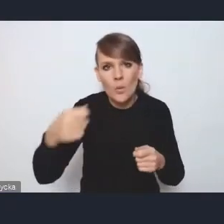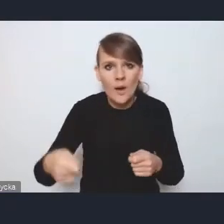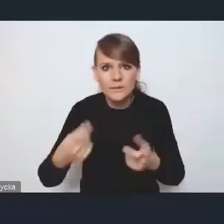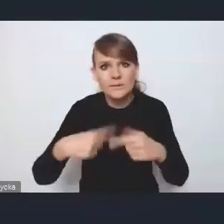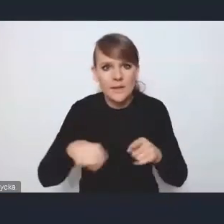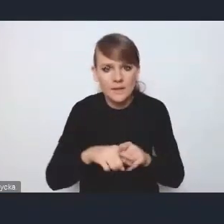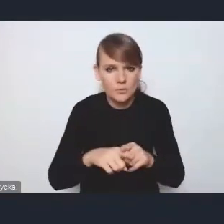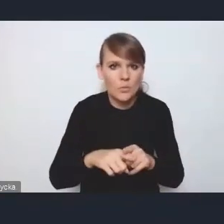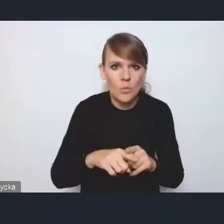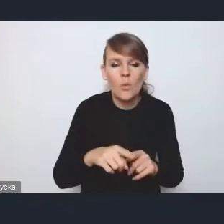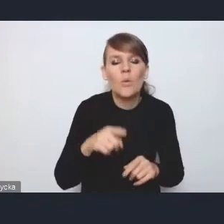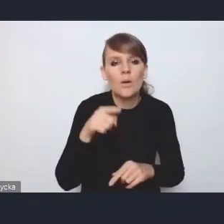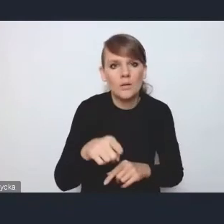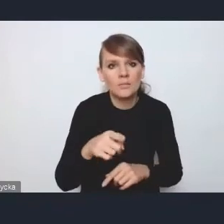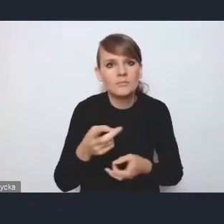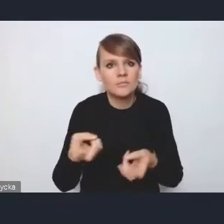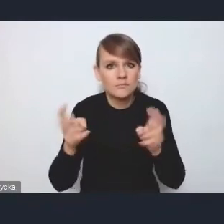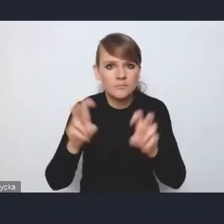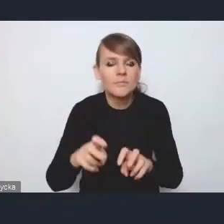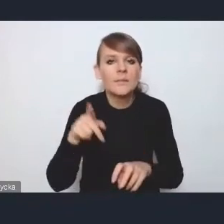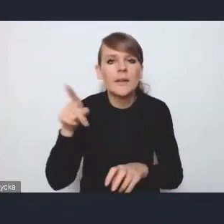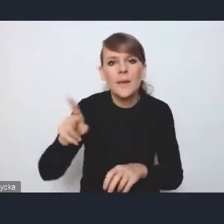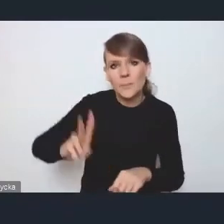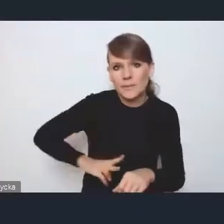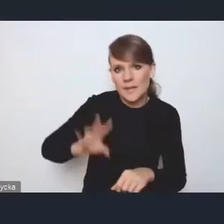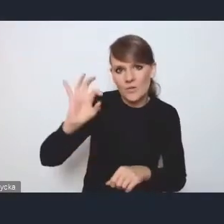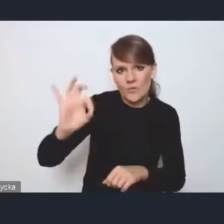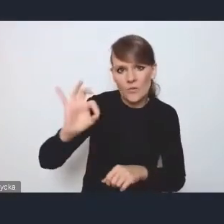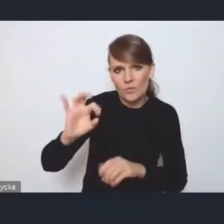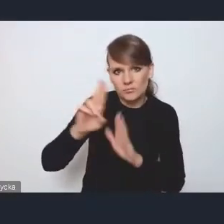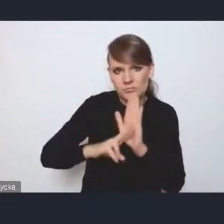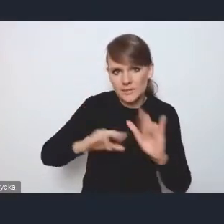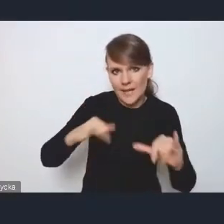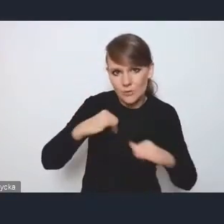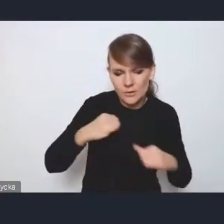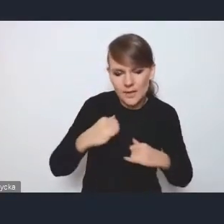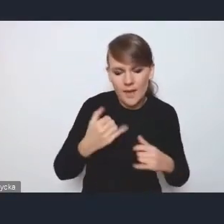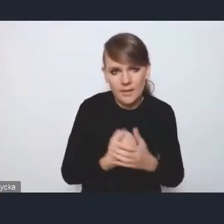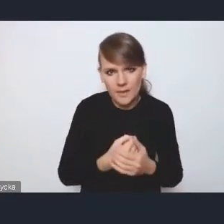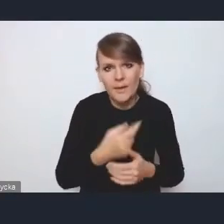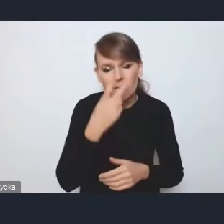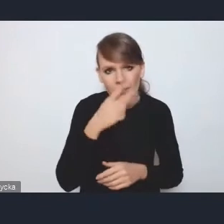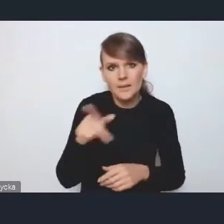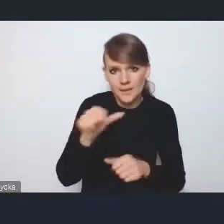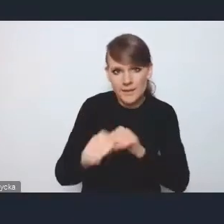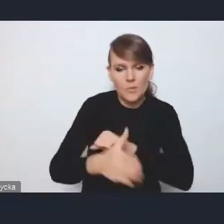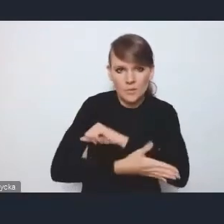który jest powołany zarządzeniem ministra, więc jest podstawa tutaj prawna ukonstytuowania tak jakby też